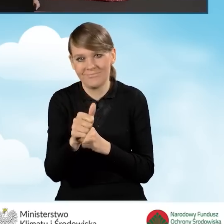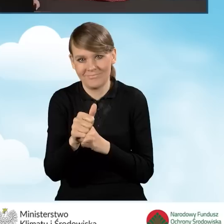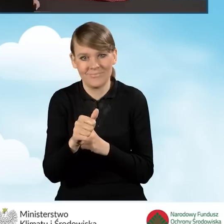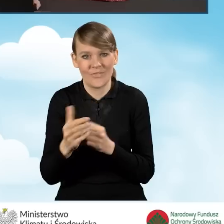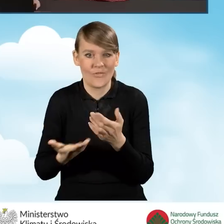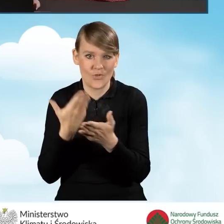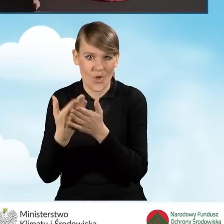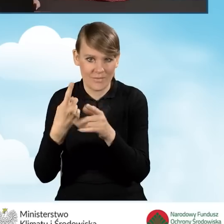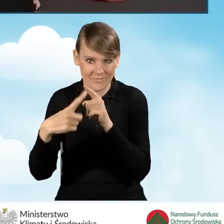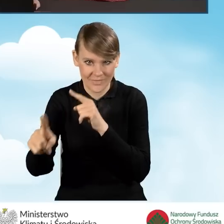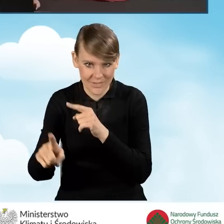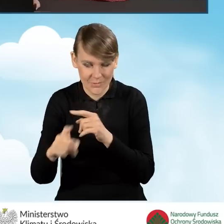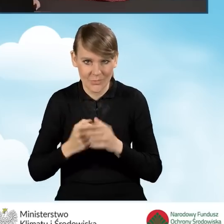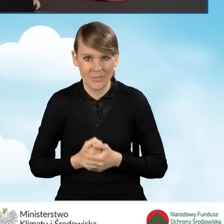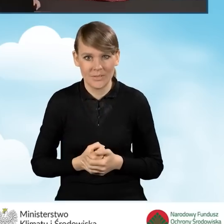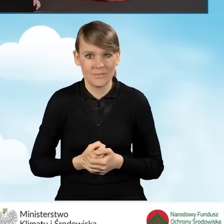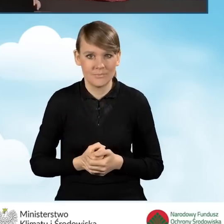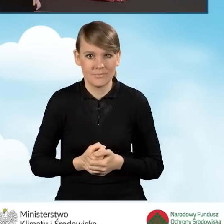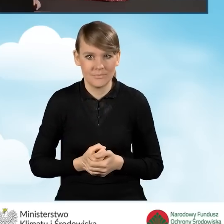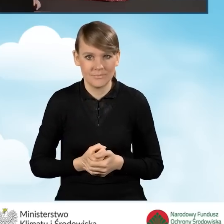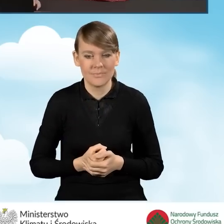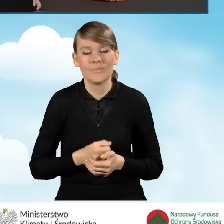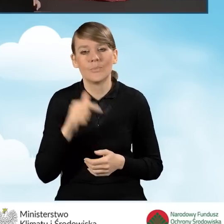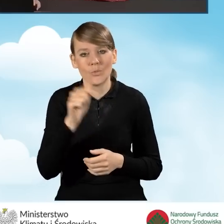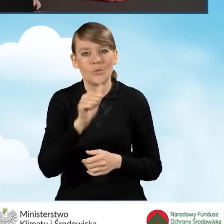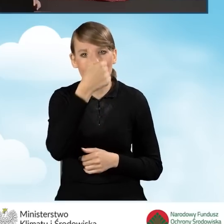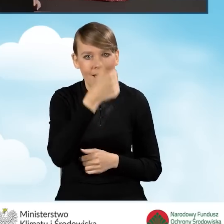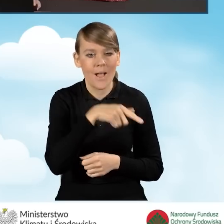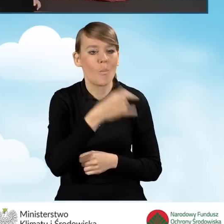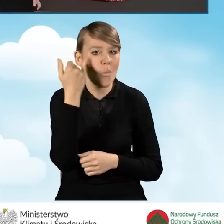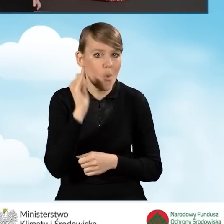wniosku o dofinansowanie zanim tych błędów nie poprawimy.